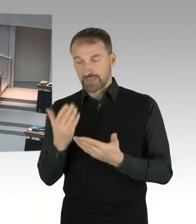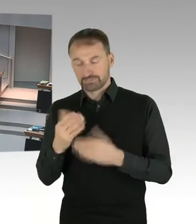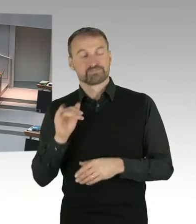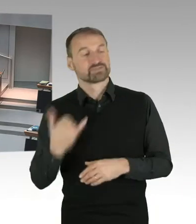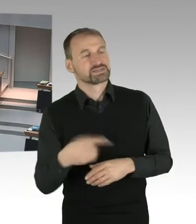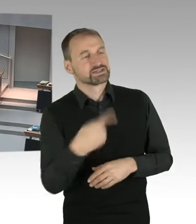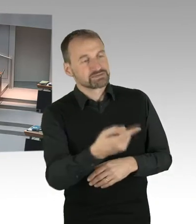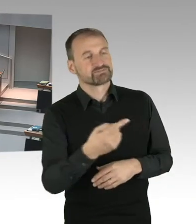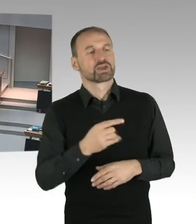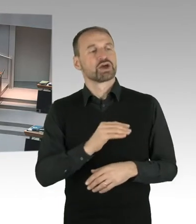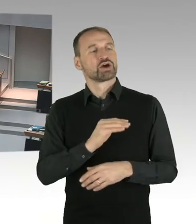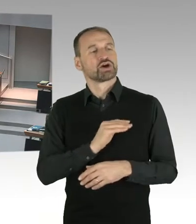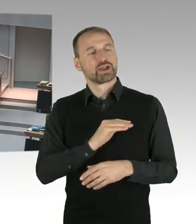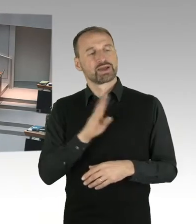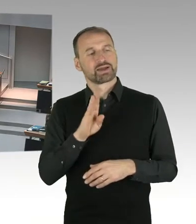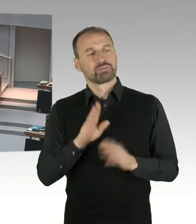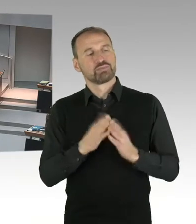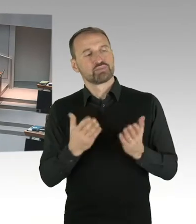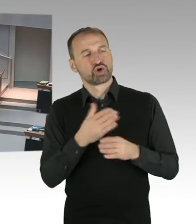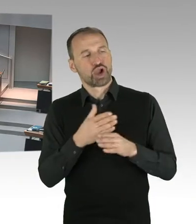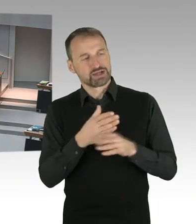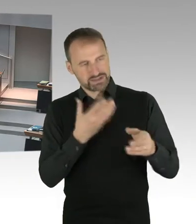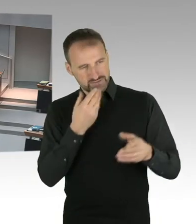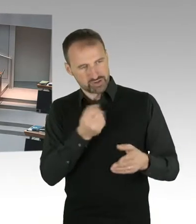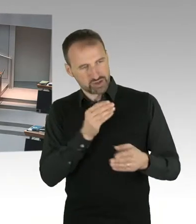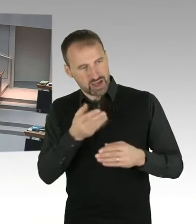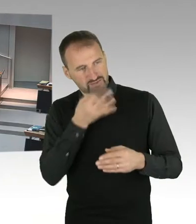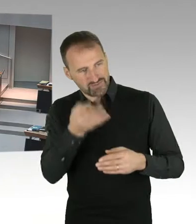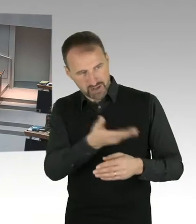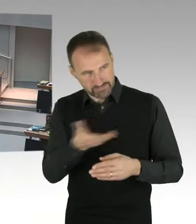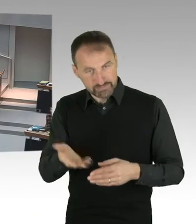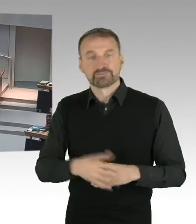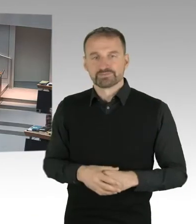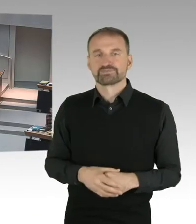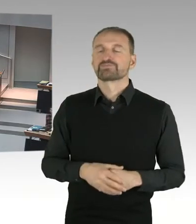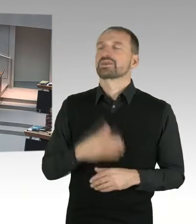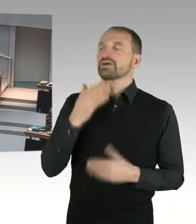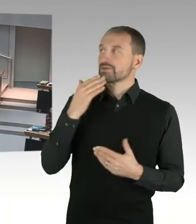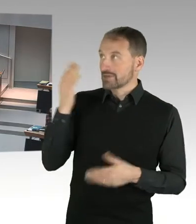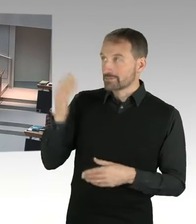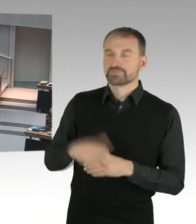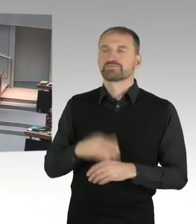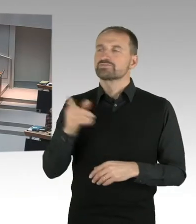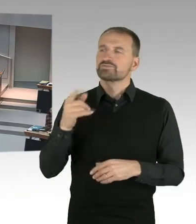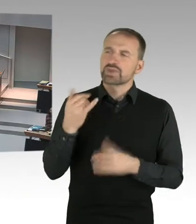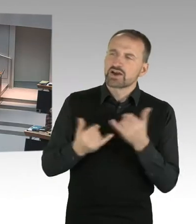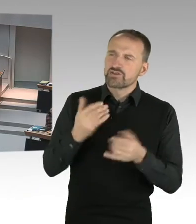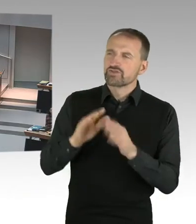Wie bewerten Sie denn die immer wieder aufkommenden Diskussionen über die Eigentümer, deren Verpflichtung und die Transparenz, dessen, was dahintersteckt?